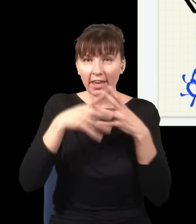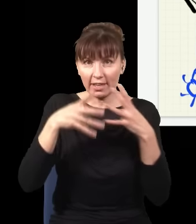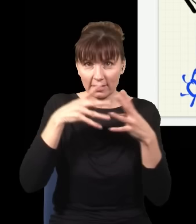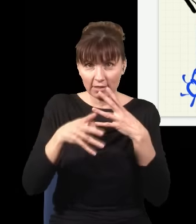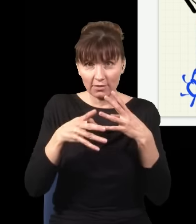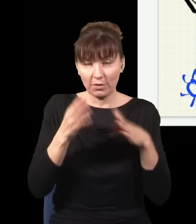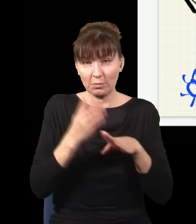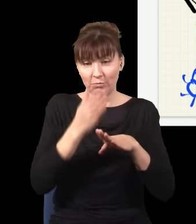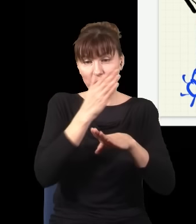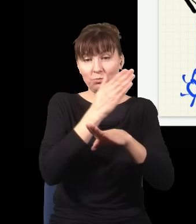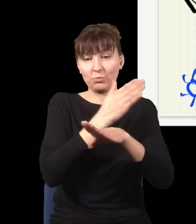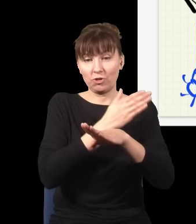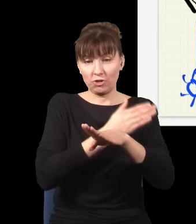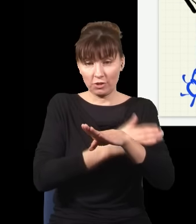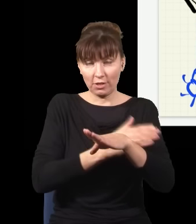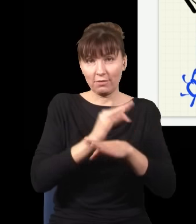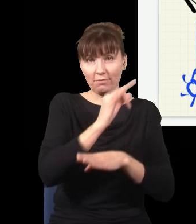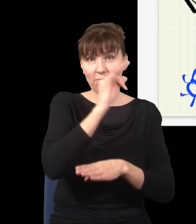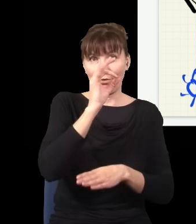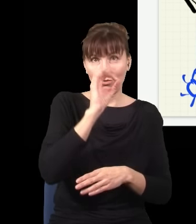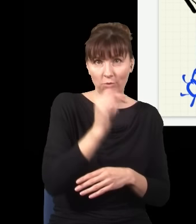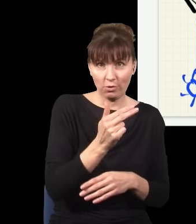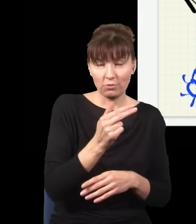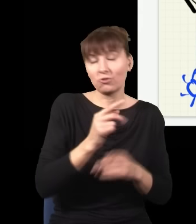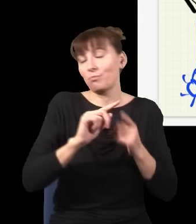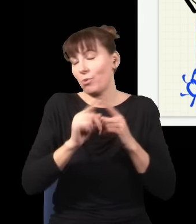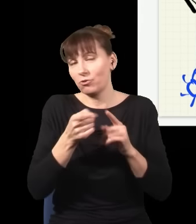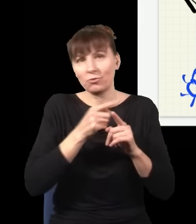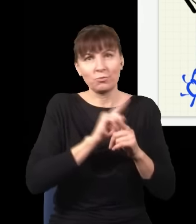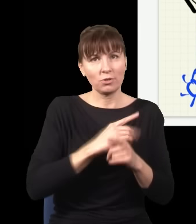jak fotony trafiły na ekran, czy po tym, to w ogóle nie wpływa na wynik eksperymentu,